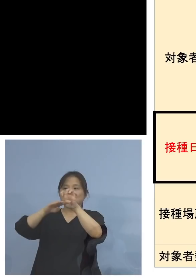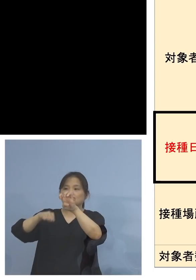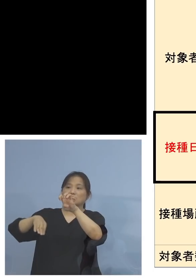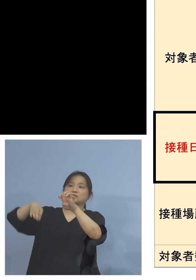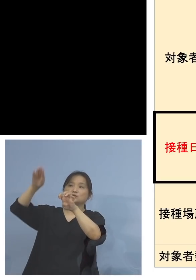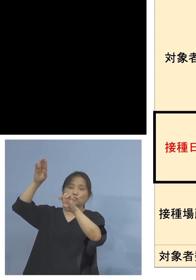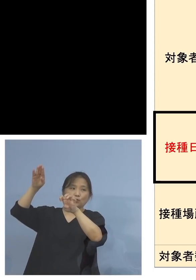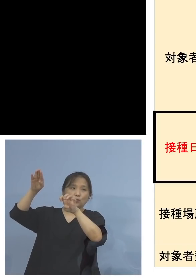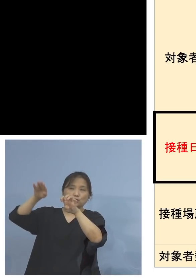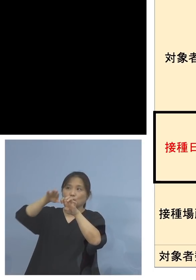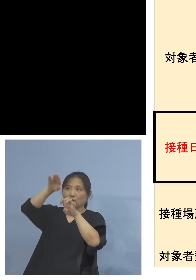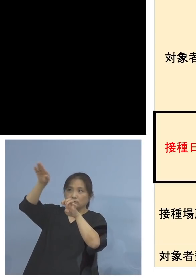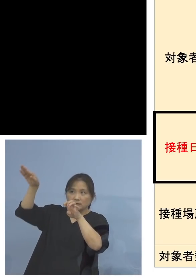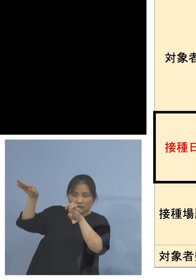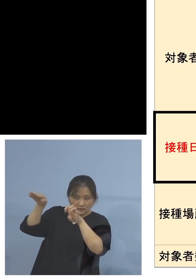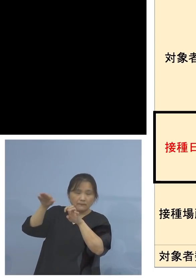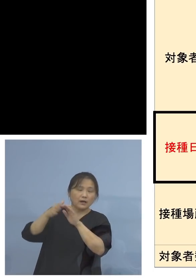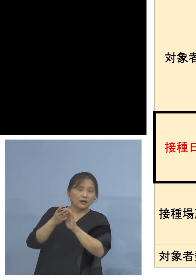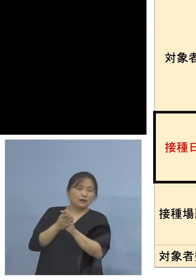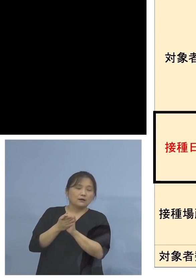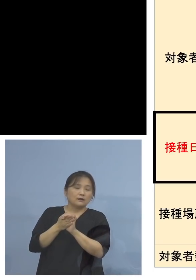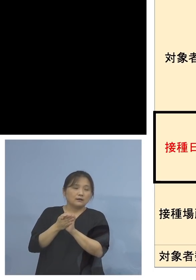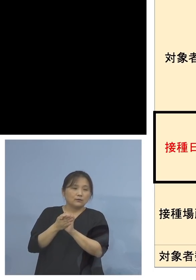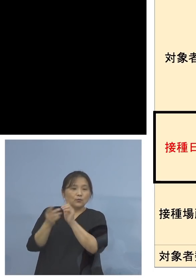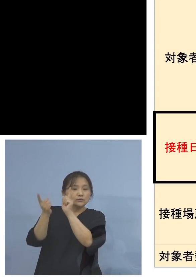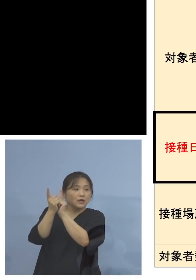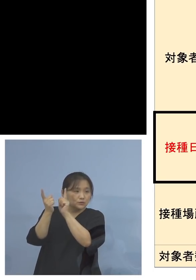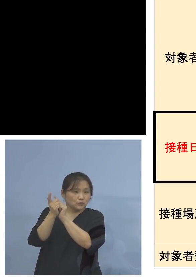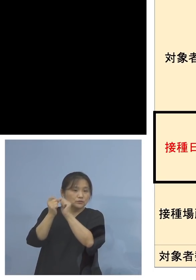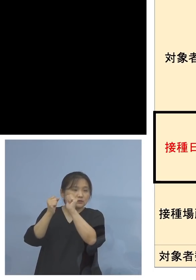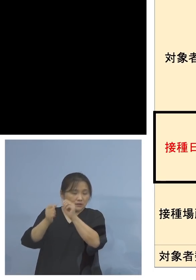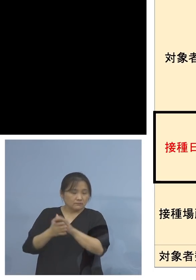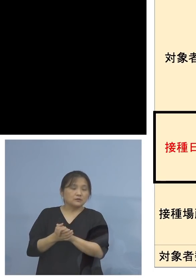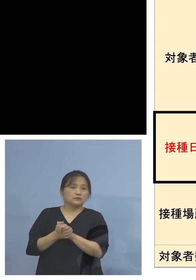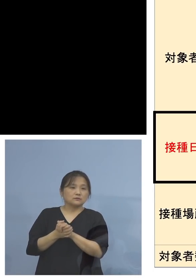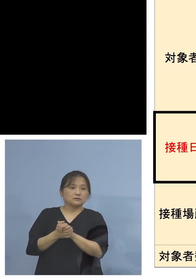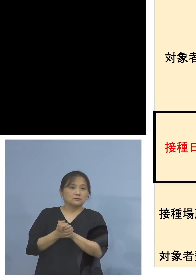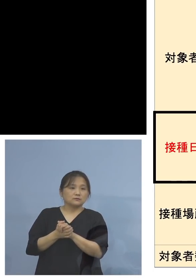皆様方ということ、 そして今申し上げたように